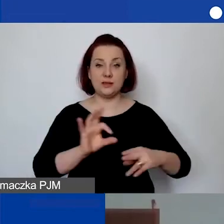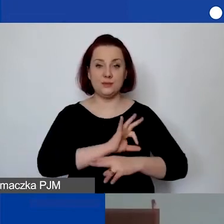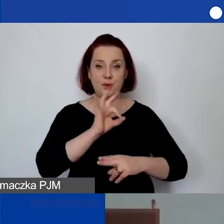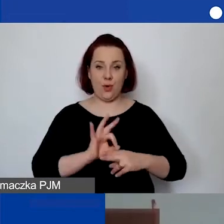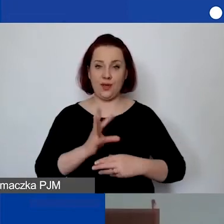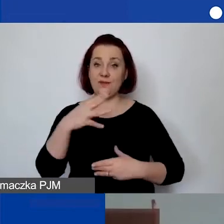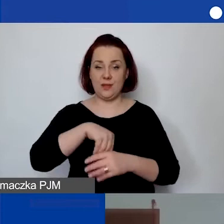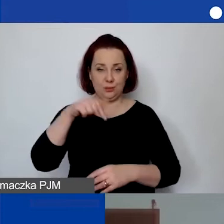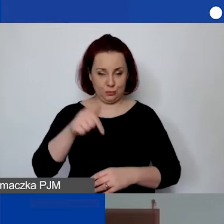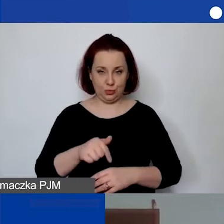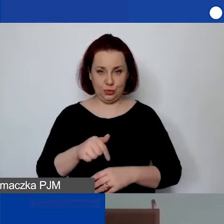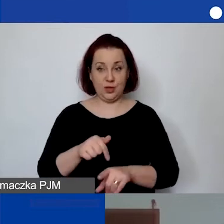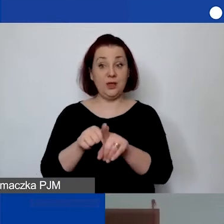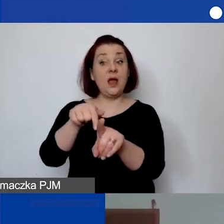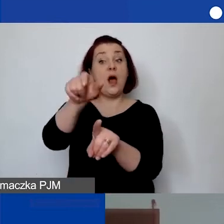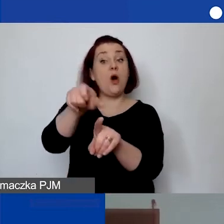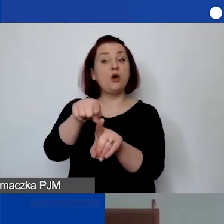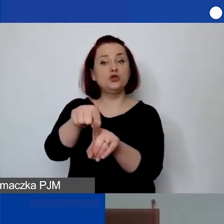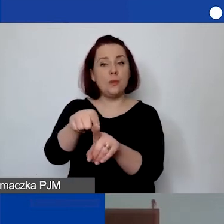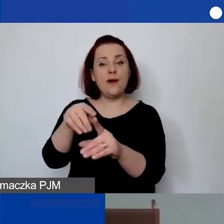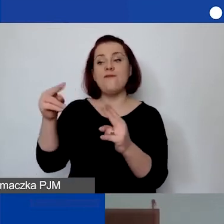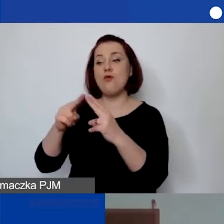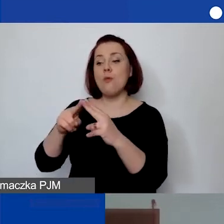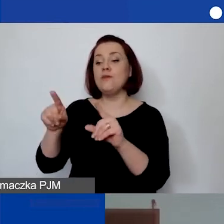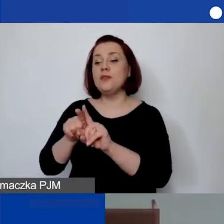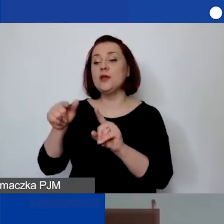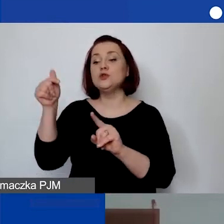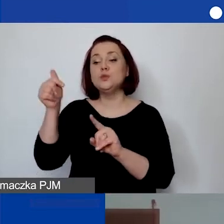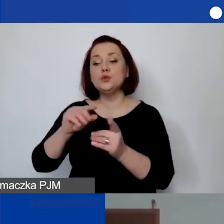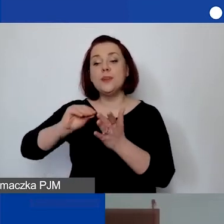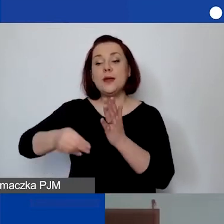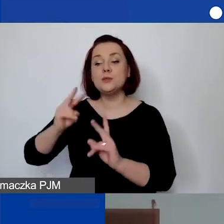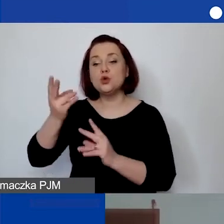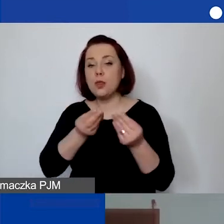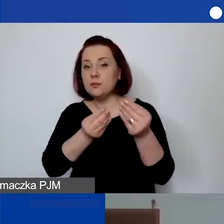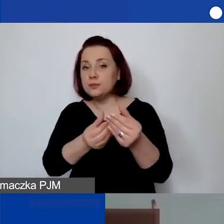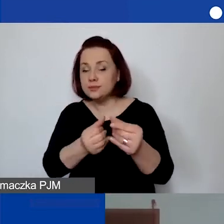musi mieć także określone w umowie źródła finansowania i musi mieć prowadzoną ewidencję.